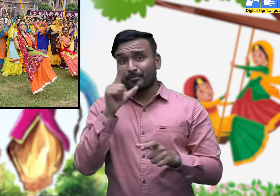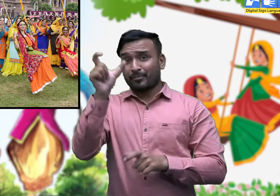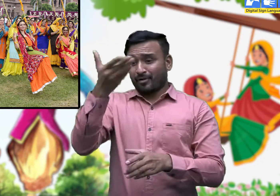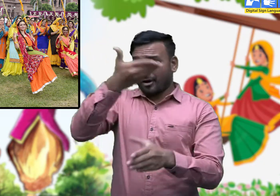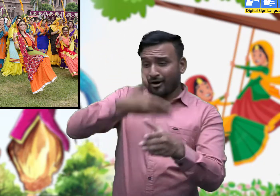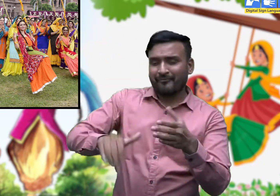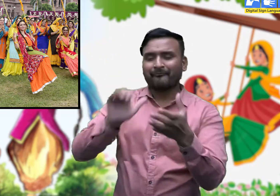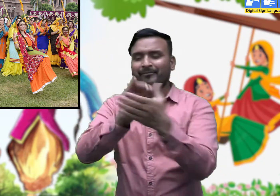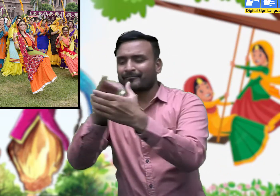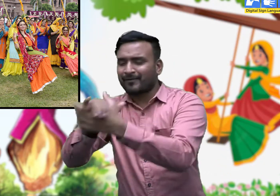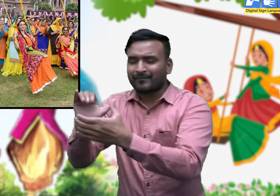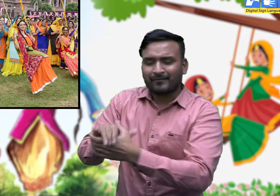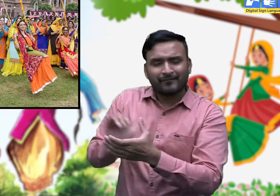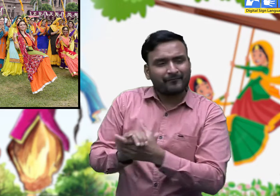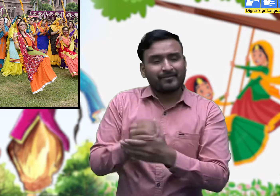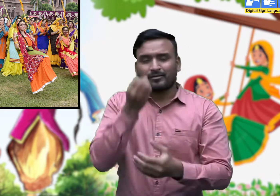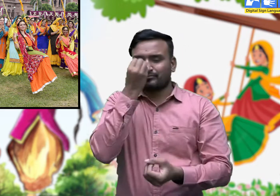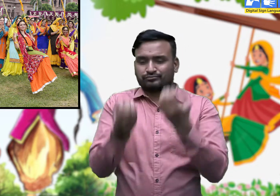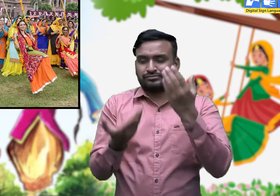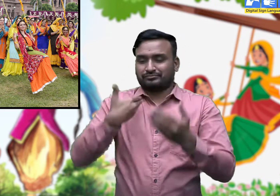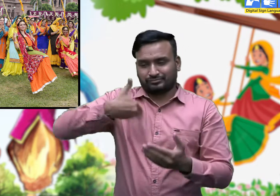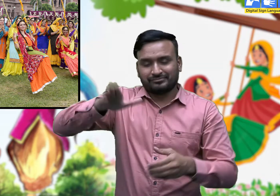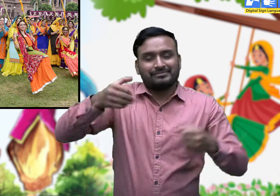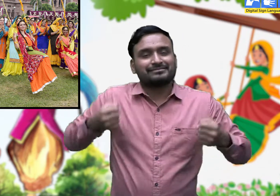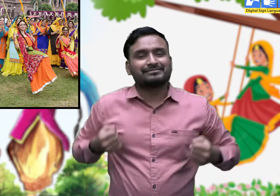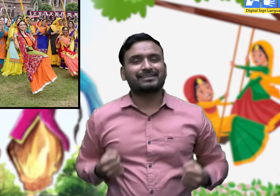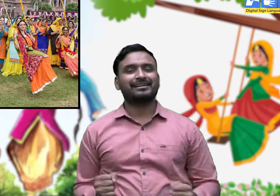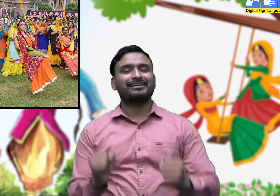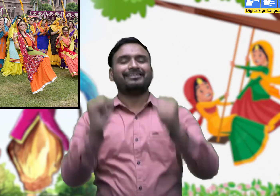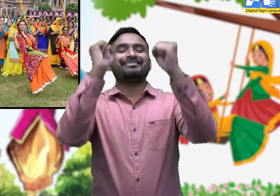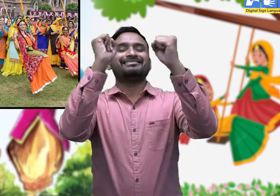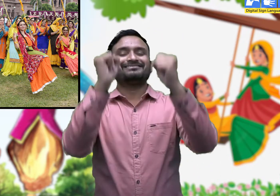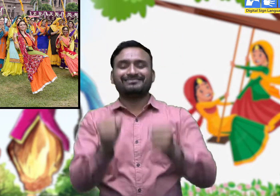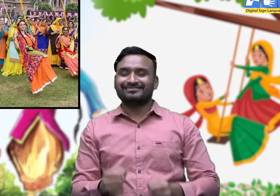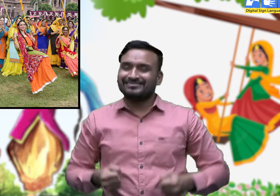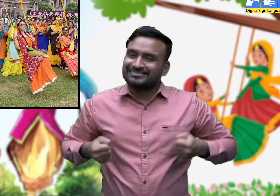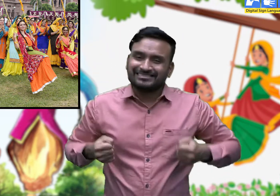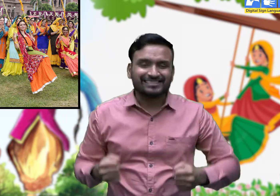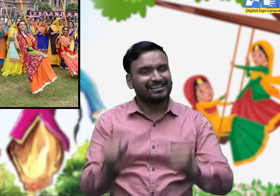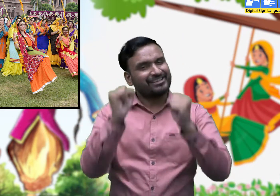ऐ री कोइ , संग सहेली चार झूलाण जांगी बाग मैं।